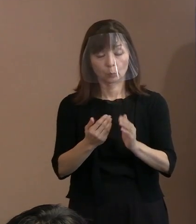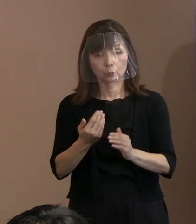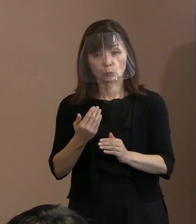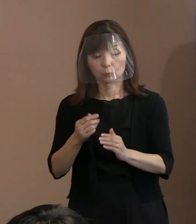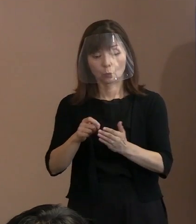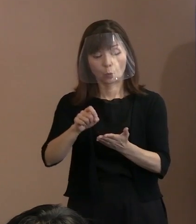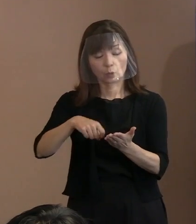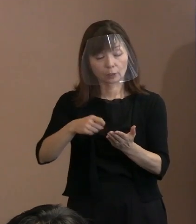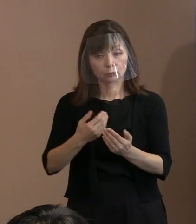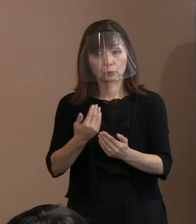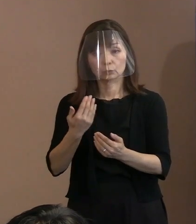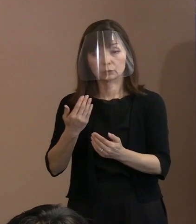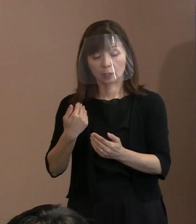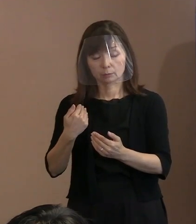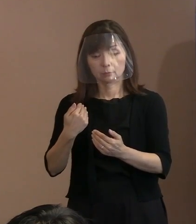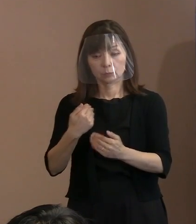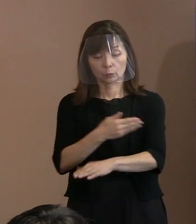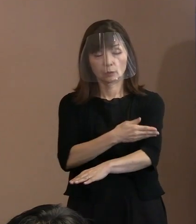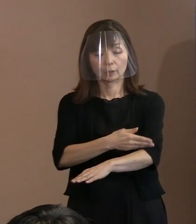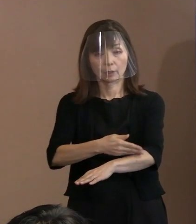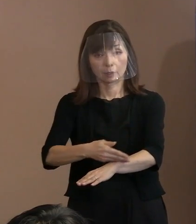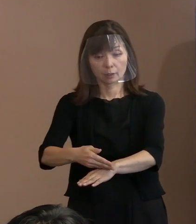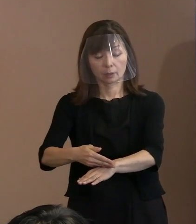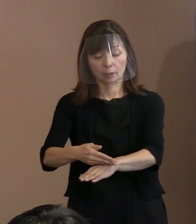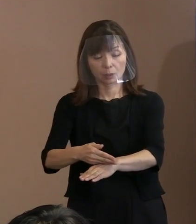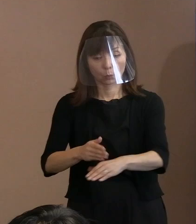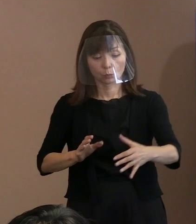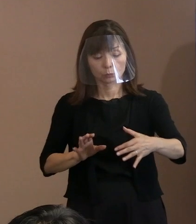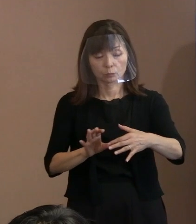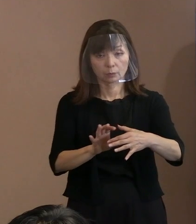反映するということをやる というようなことを言ってきましてね｡